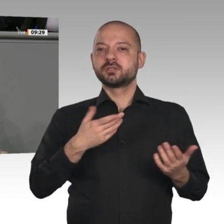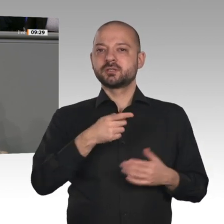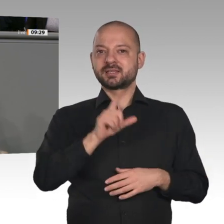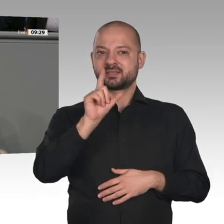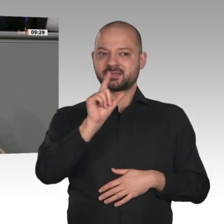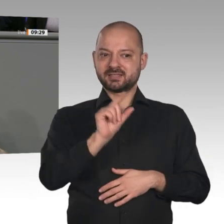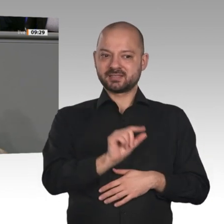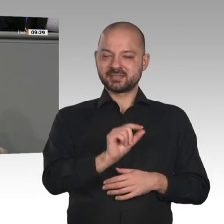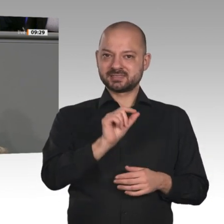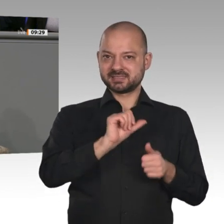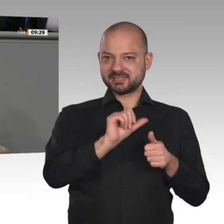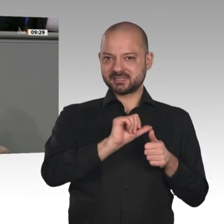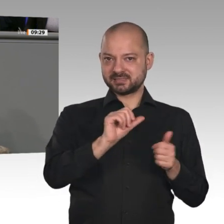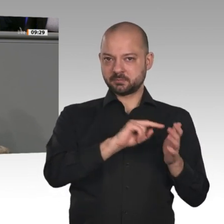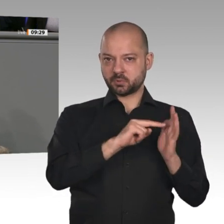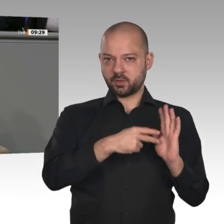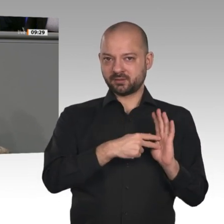Meine Damen und Herren, ich komme zum Schluss.